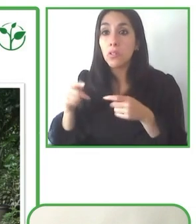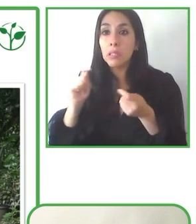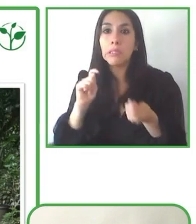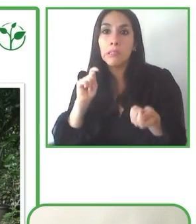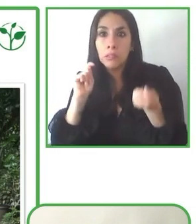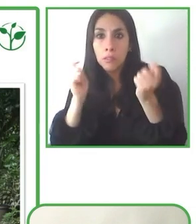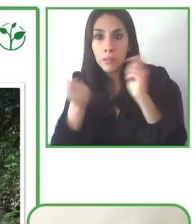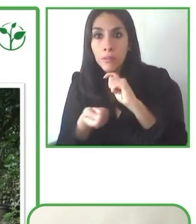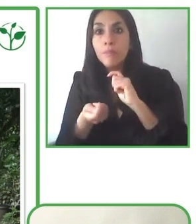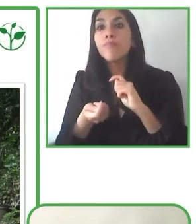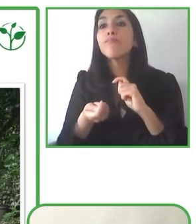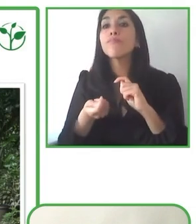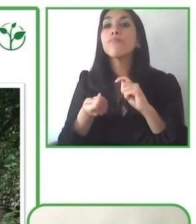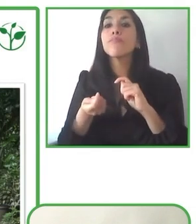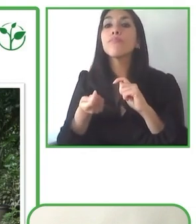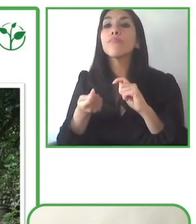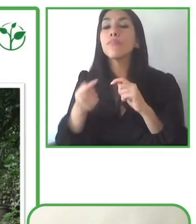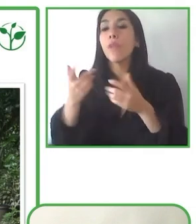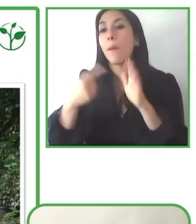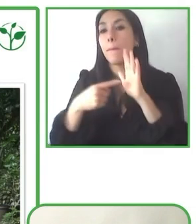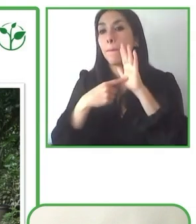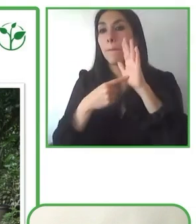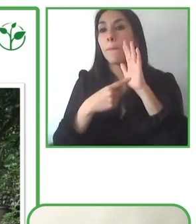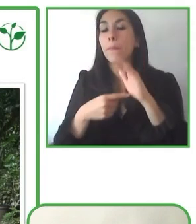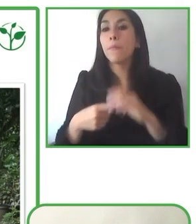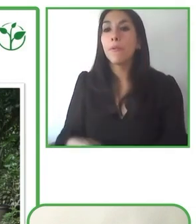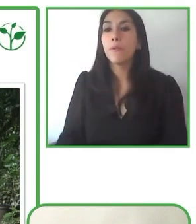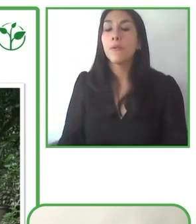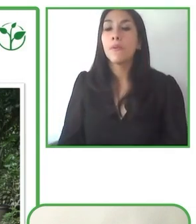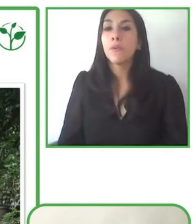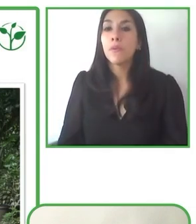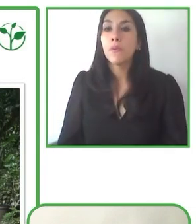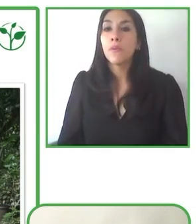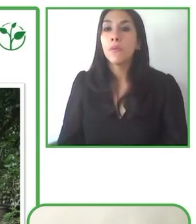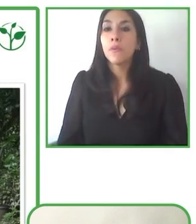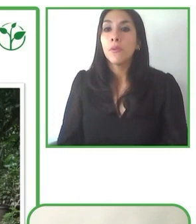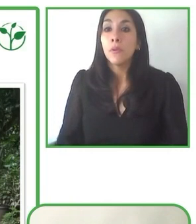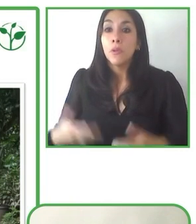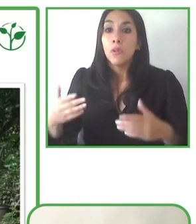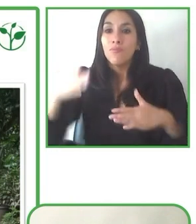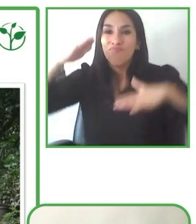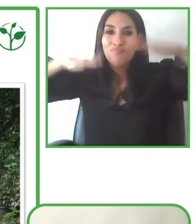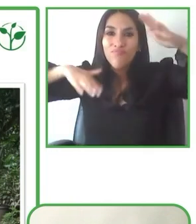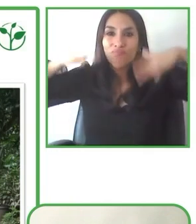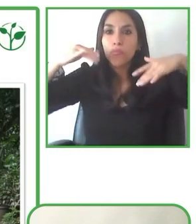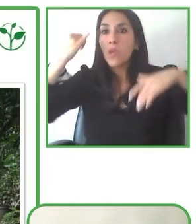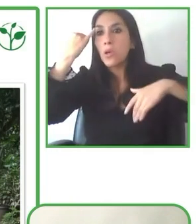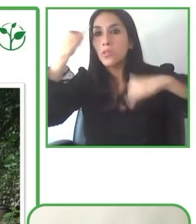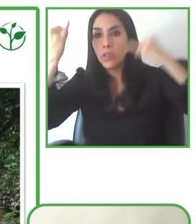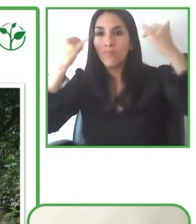importante es justamente sensibilizar también a los proveedores que trabajan con nosotros en estos temas.